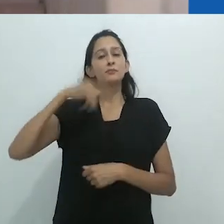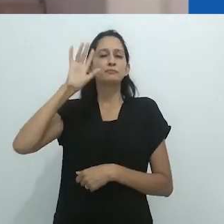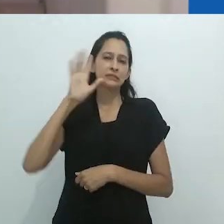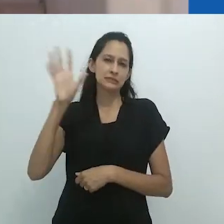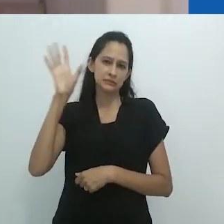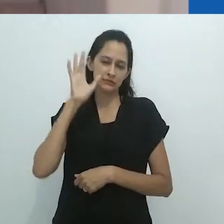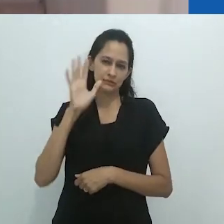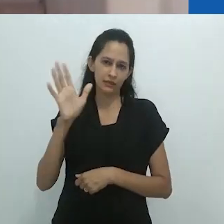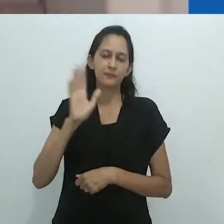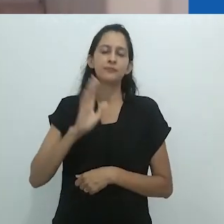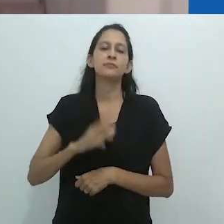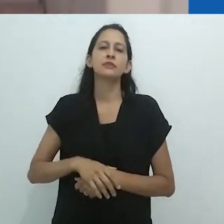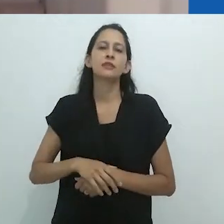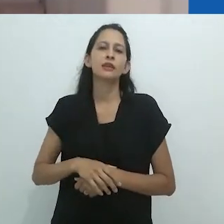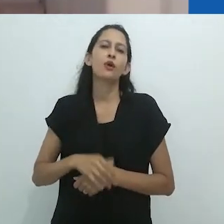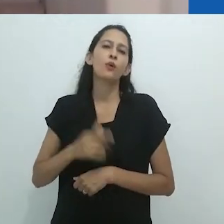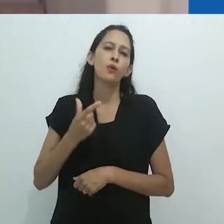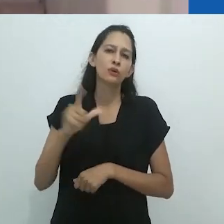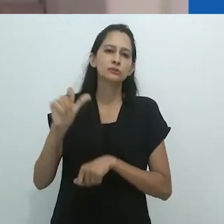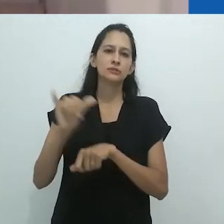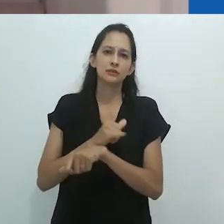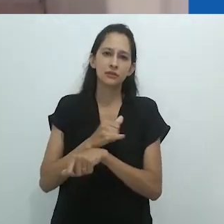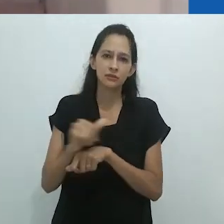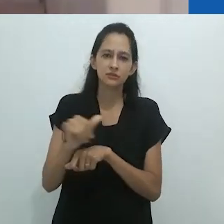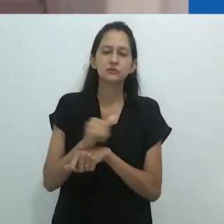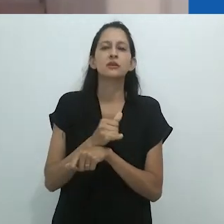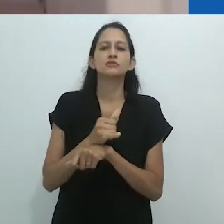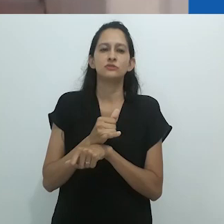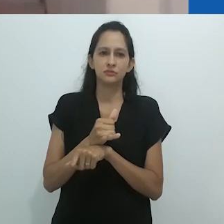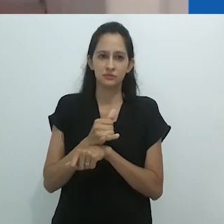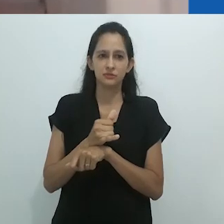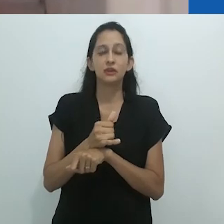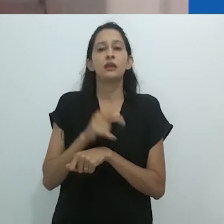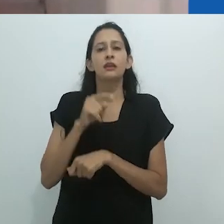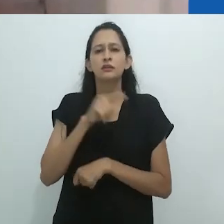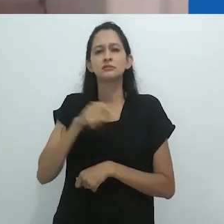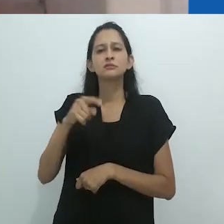que se tornou fascinante e algo que se quer praticar na própria escrita.